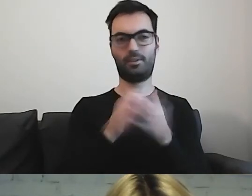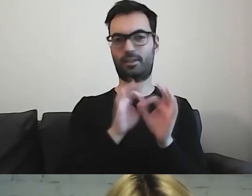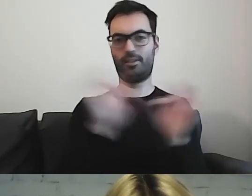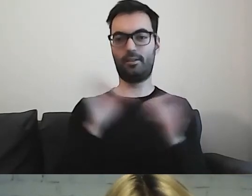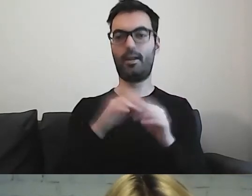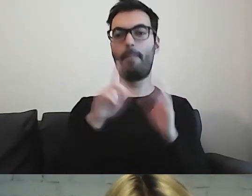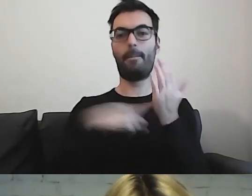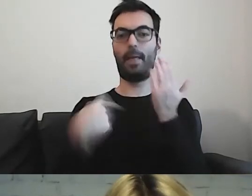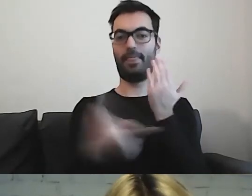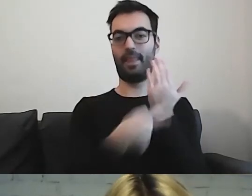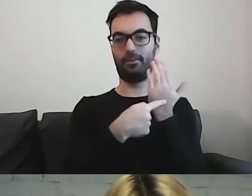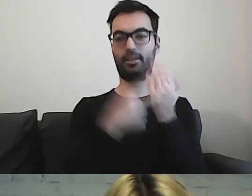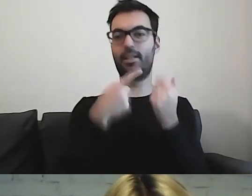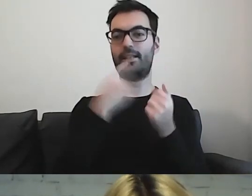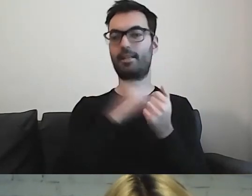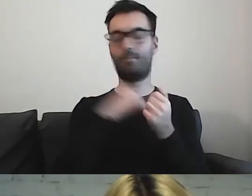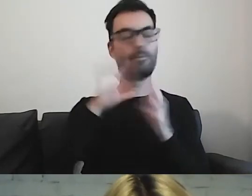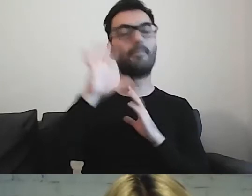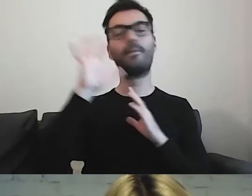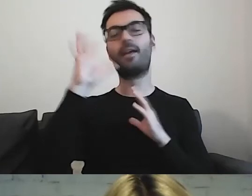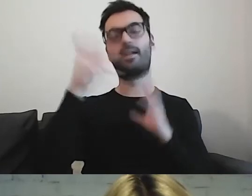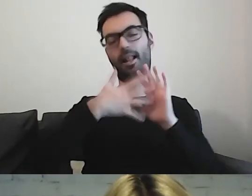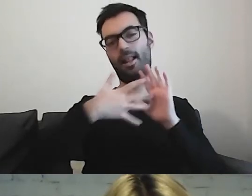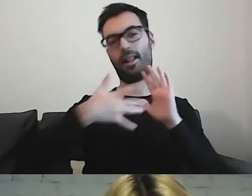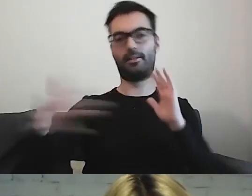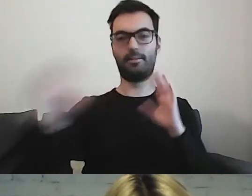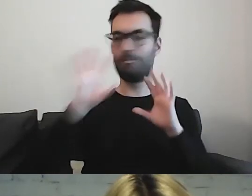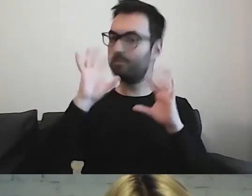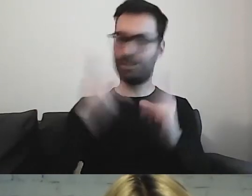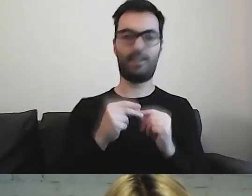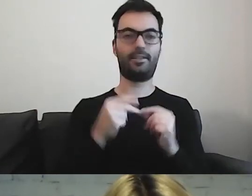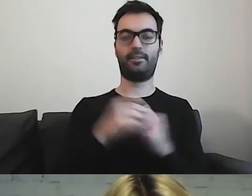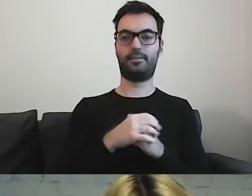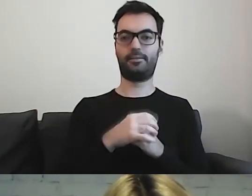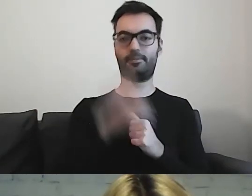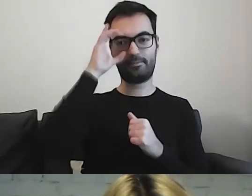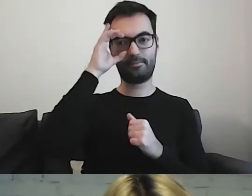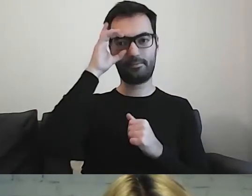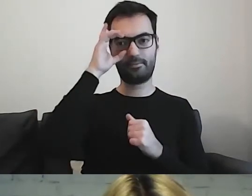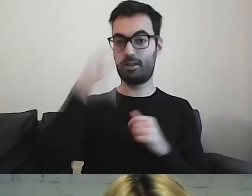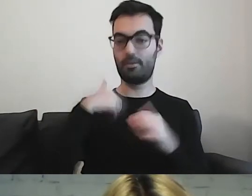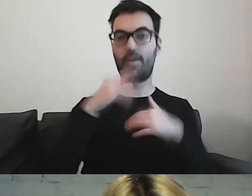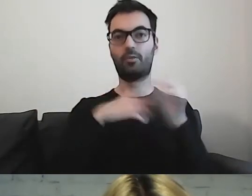Nasz język jest przepiękny. Tworzymy metafory, synonimy.